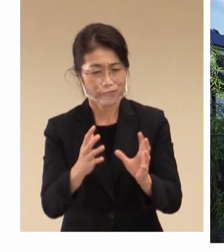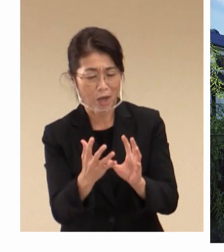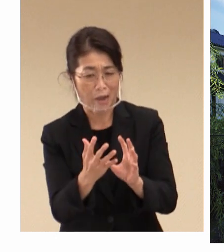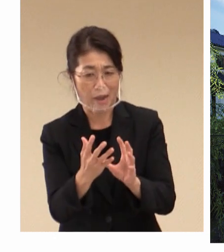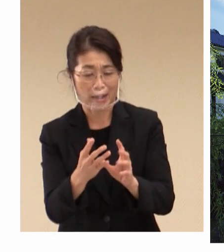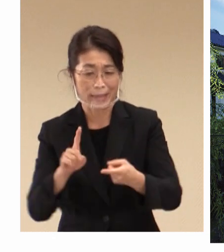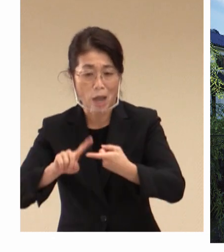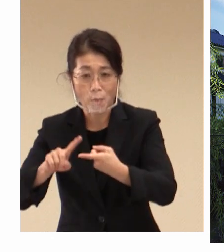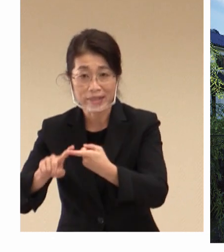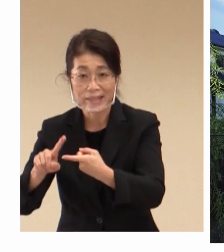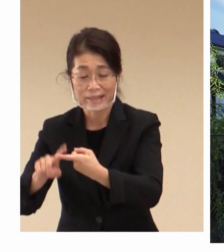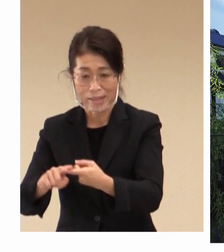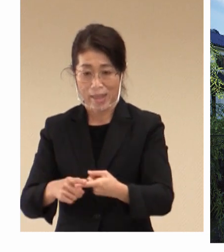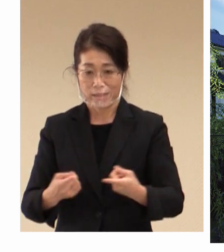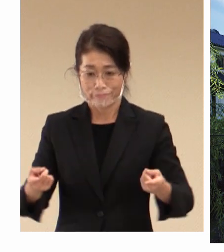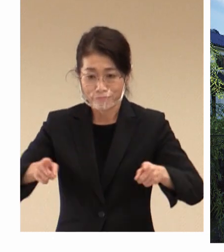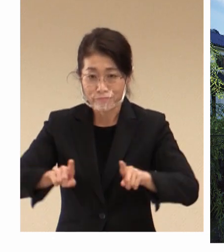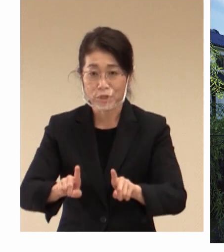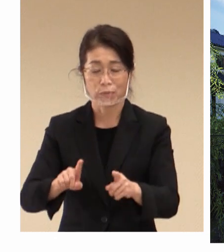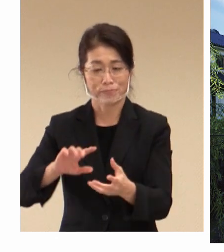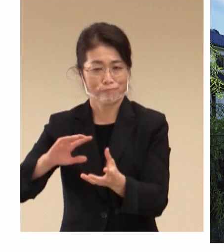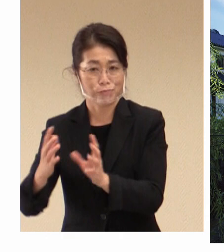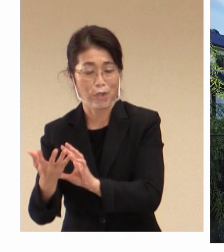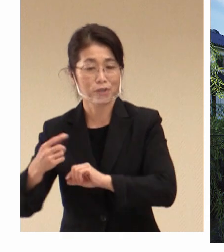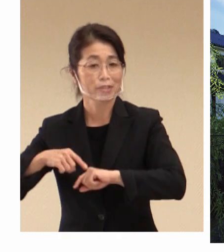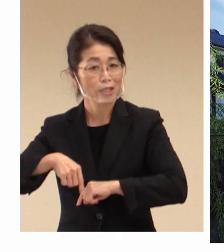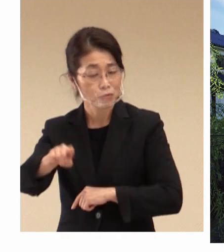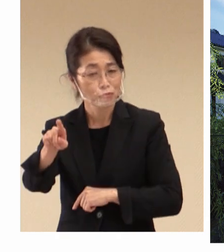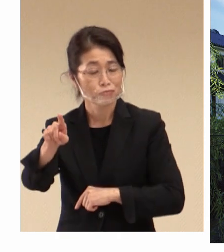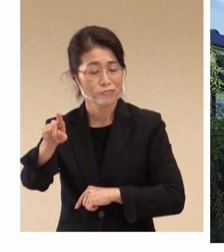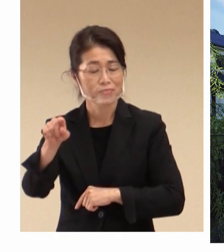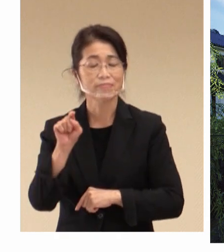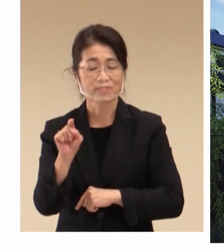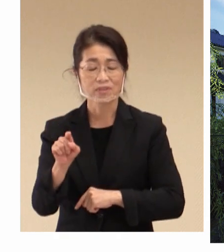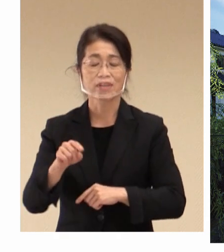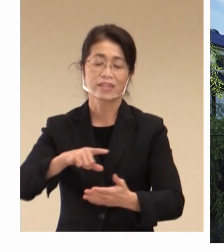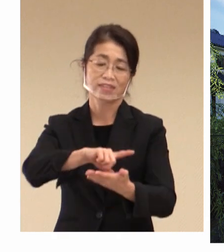共に変革を遂げていく、このことが 地域そして